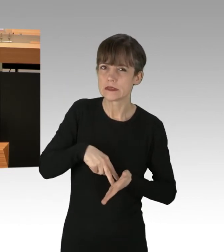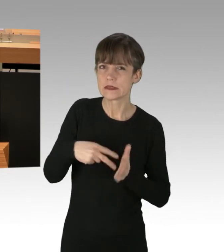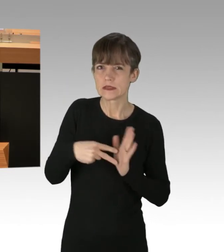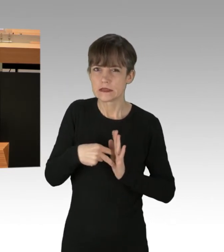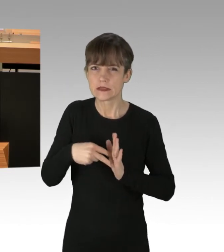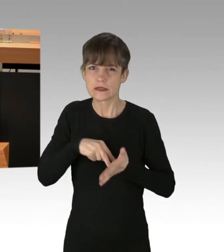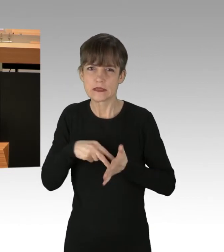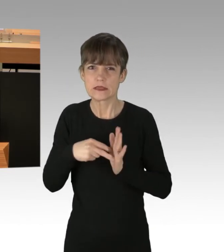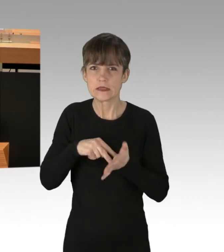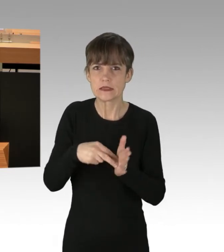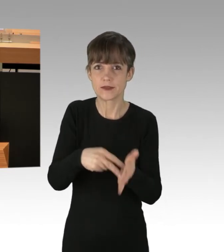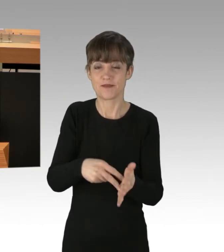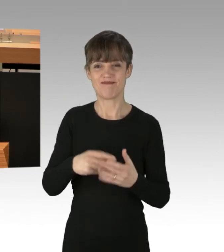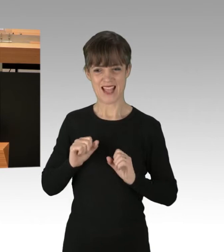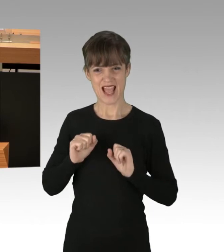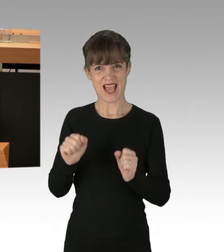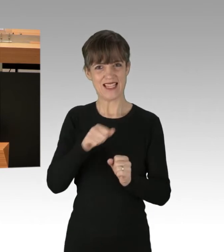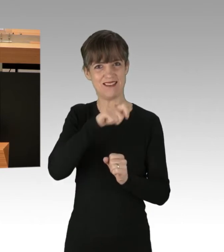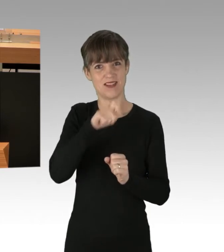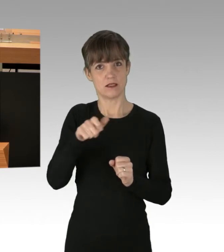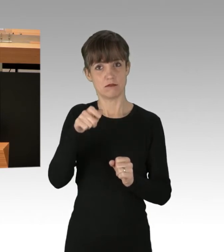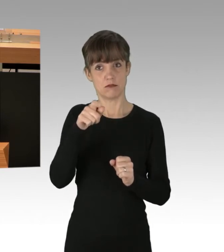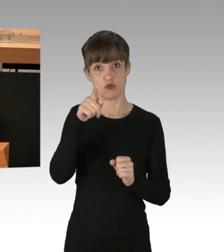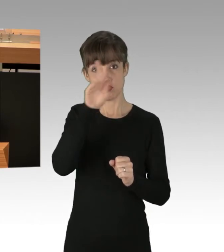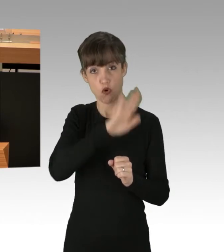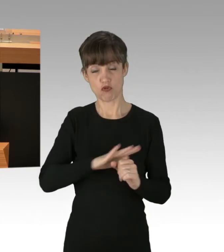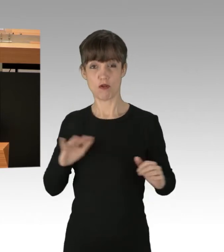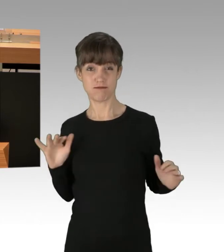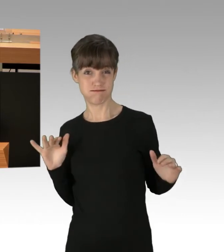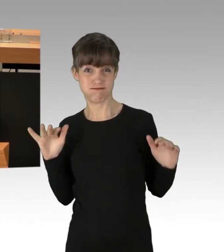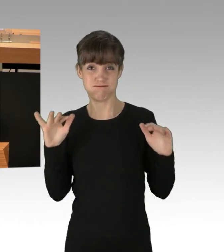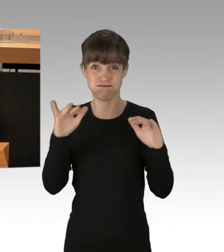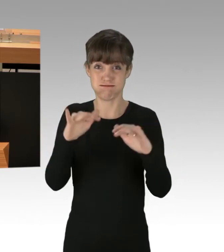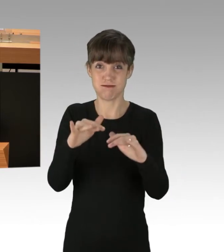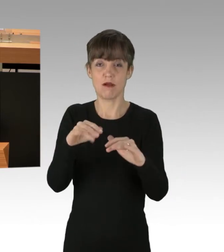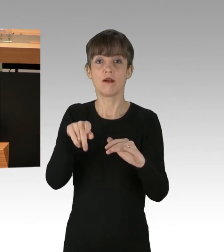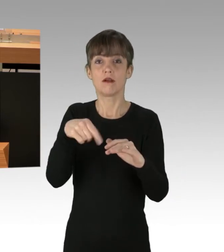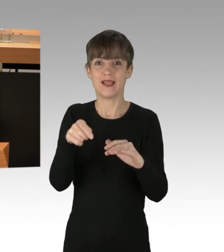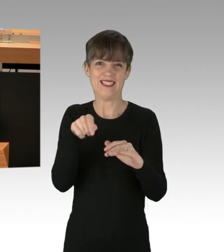Die Aktivisten aus dem ganzen Bundesgebiet angereist, haben sich in den aktuellen Fällen, meistens auf der A100,